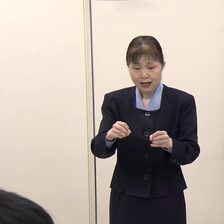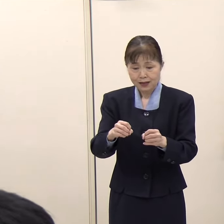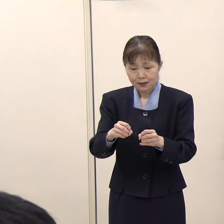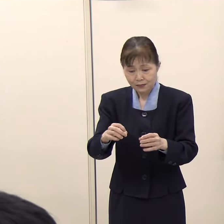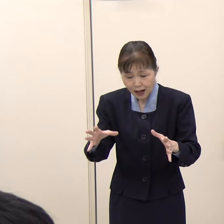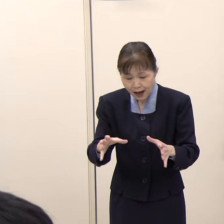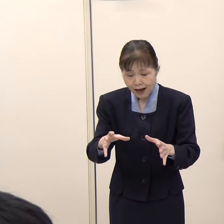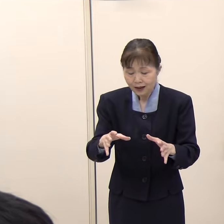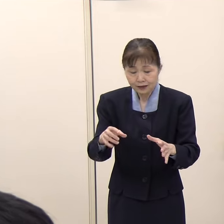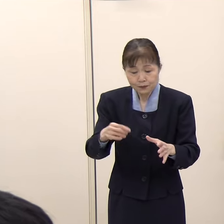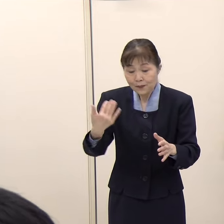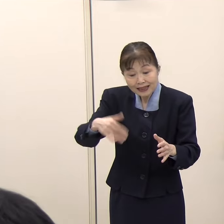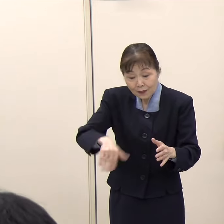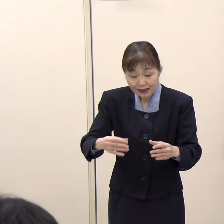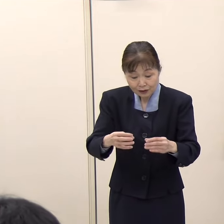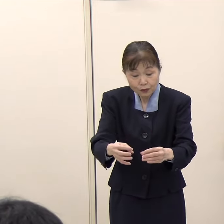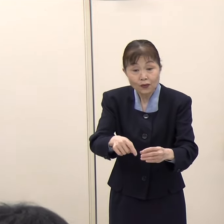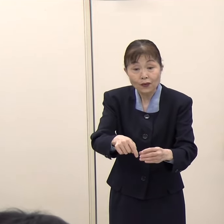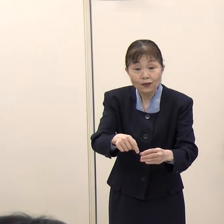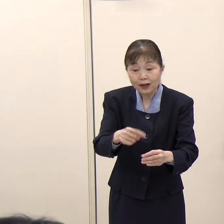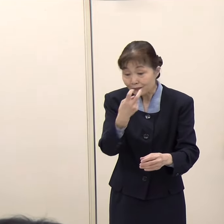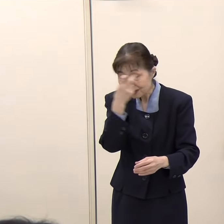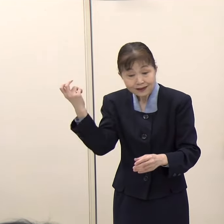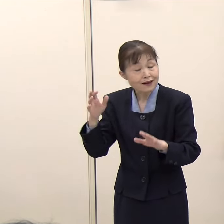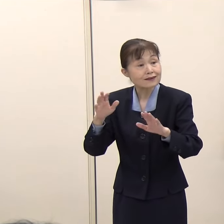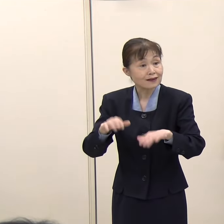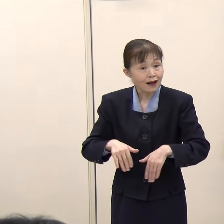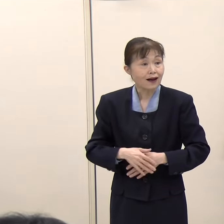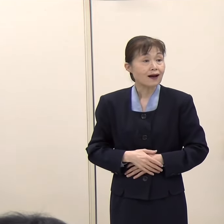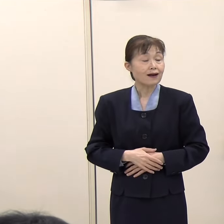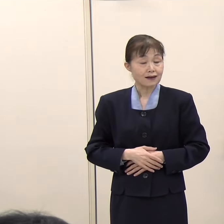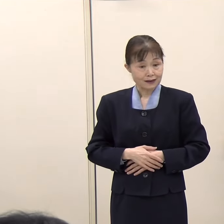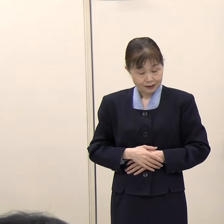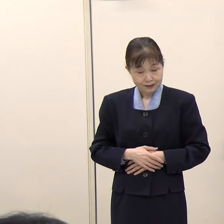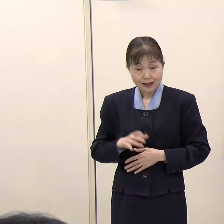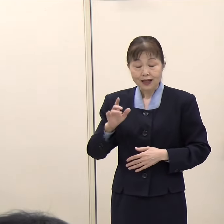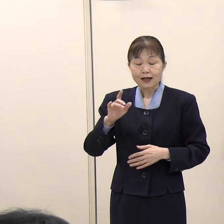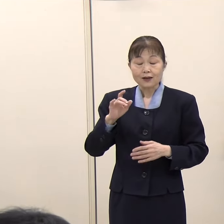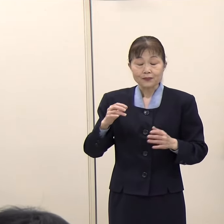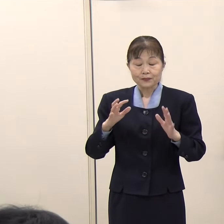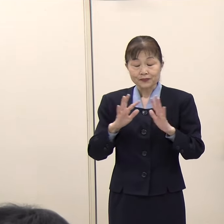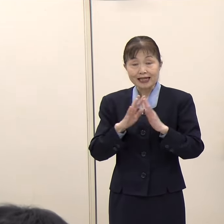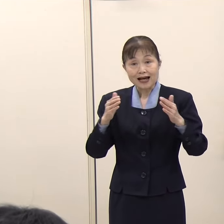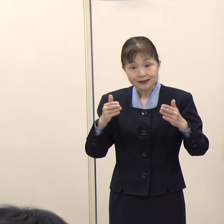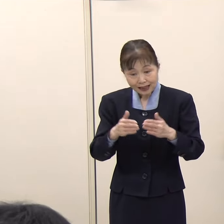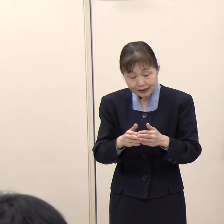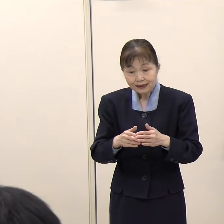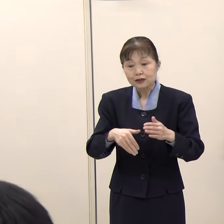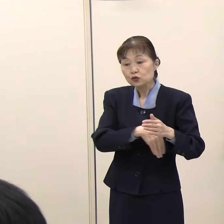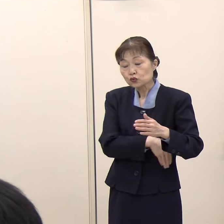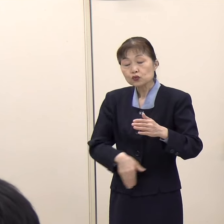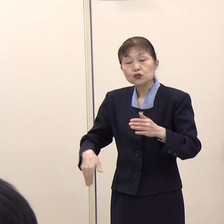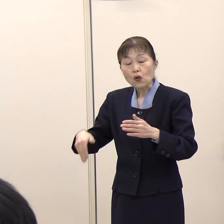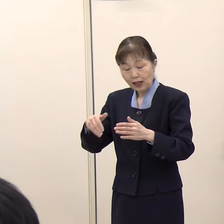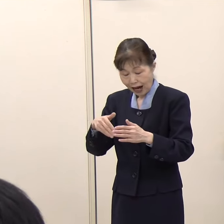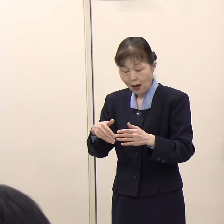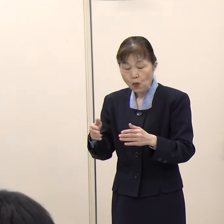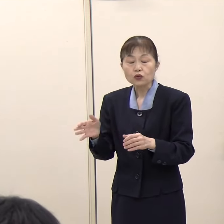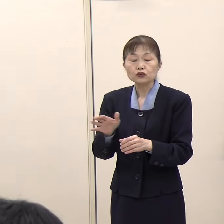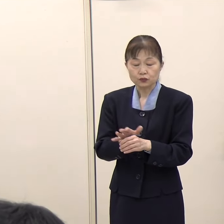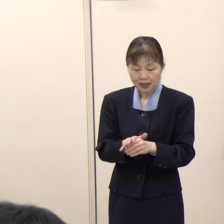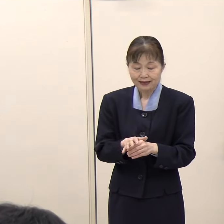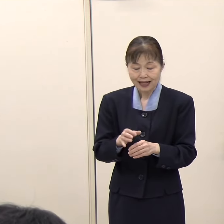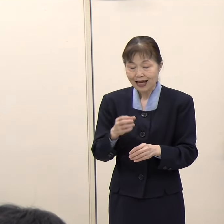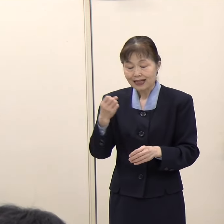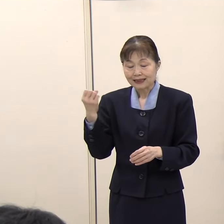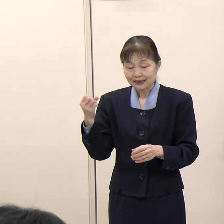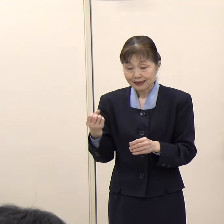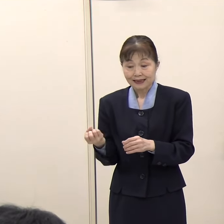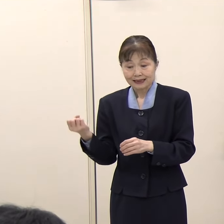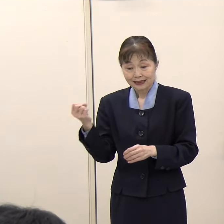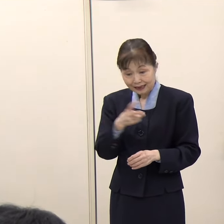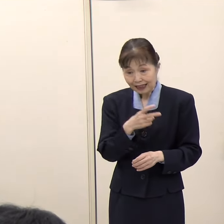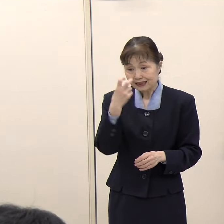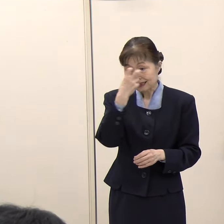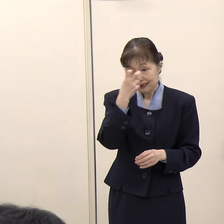斉藤国土交通大臣は、宮崎空港に加えて福岡空港も含めた複数の空港を対象に再点検を進めるという考えを示されています。